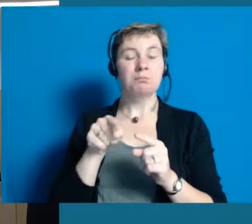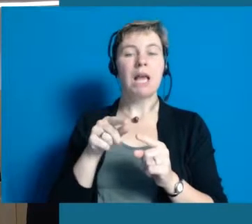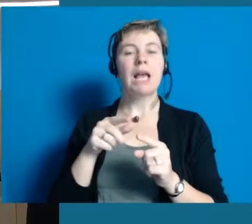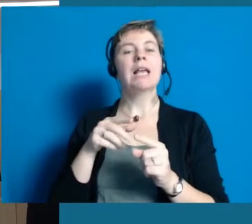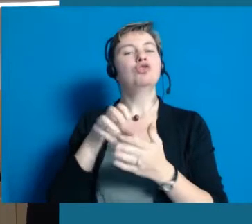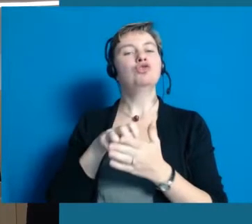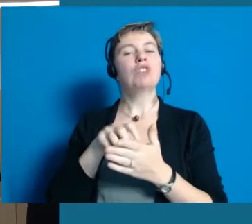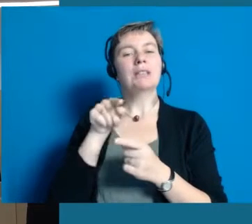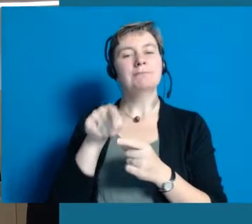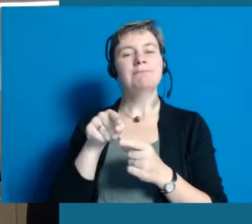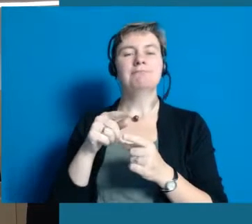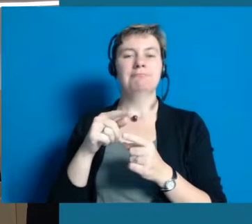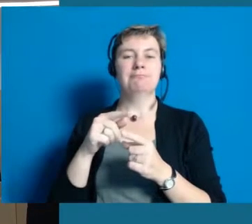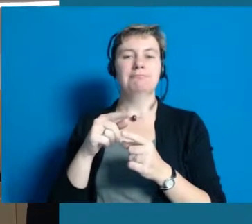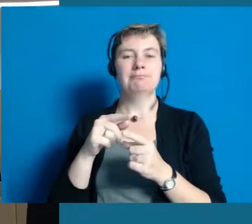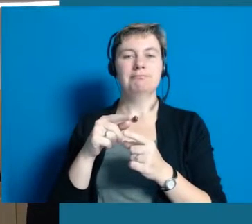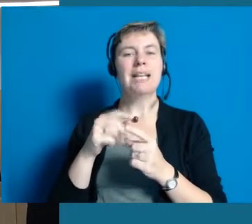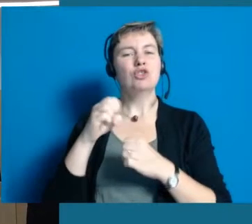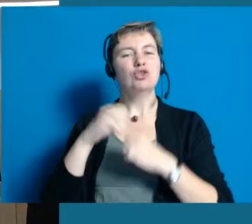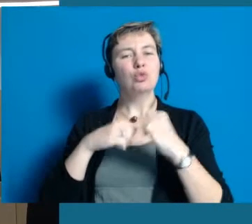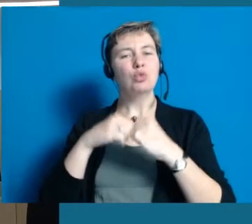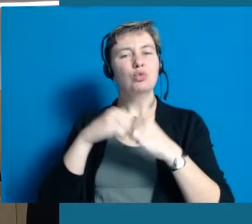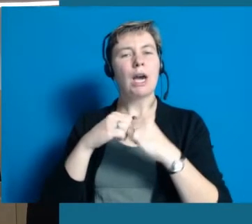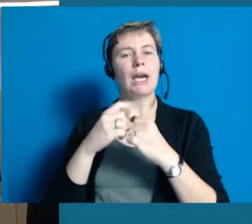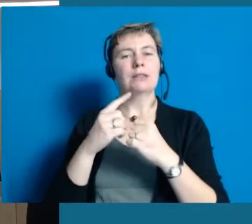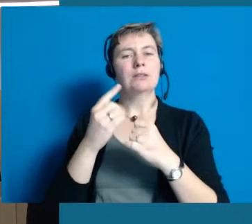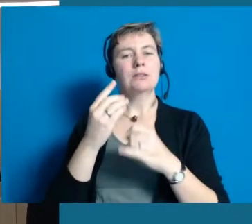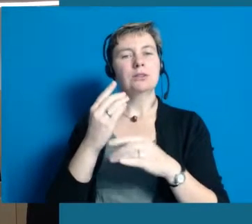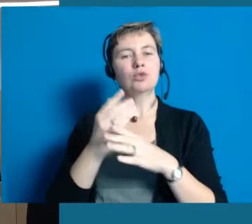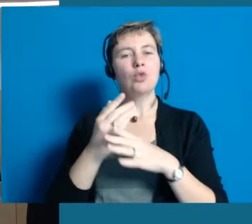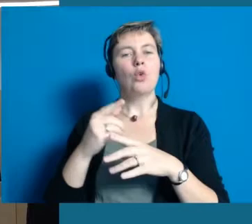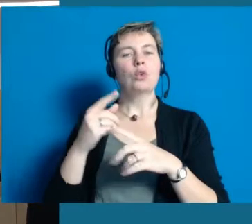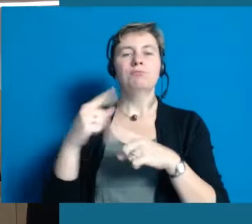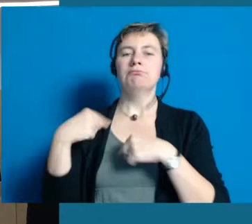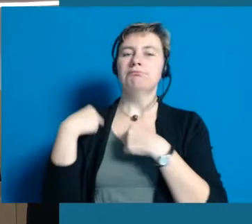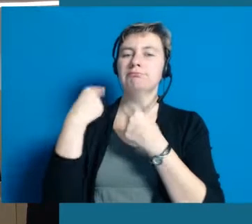dass in dieser alten Stadt sehr viele gewachsene Strukturen sind,